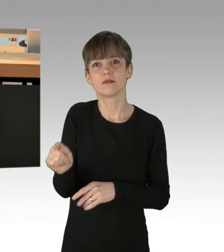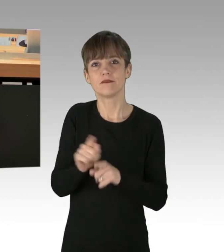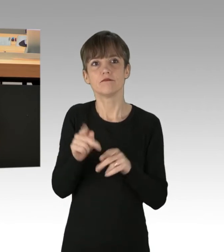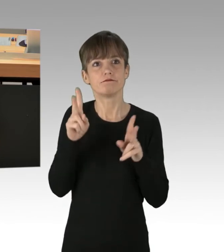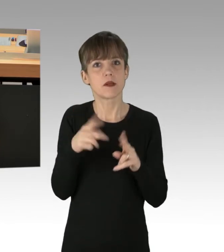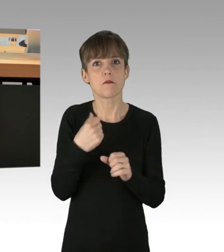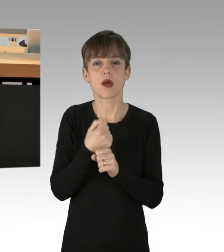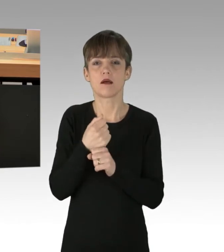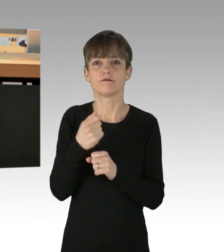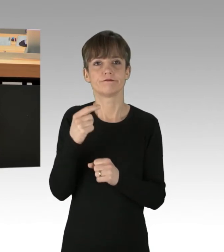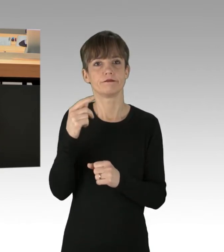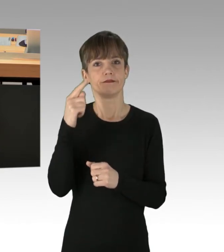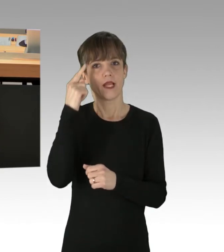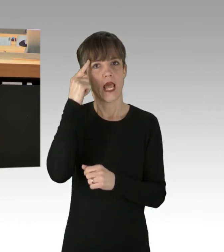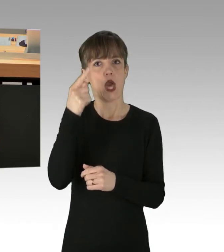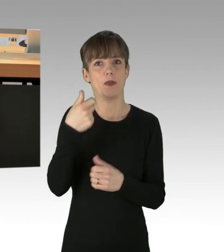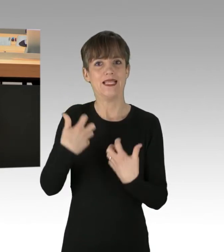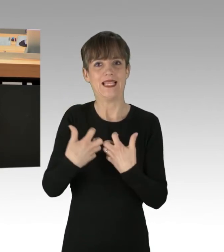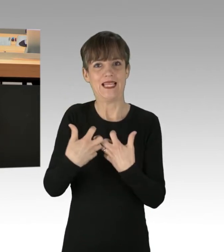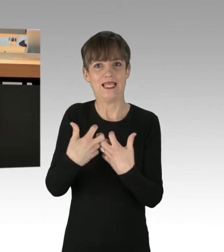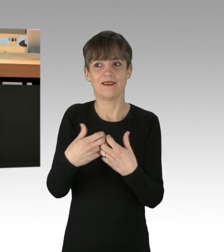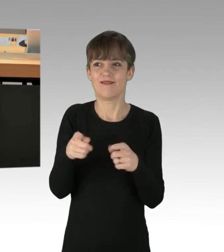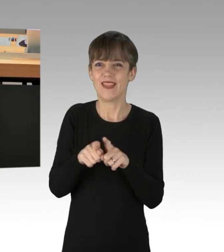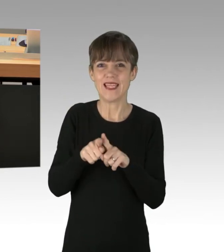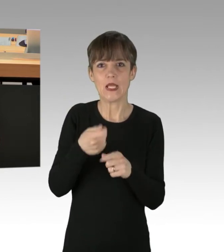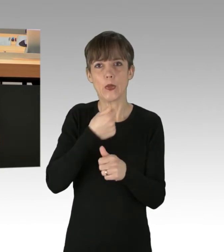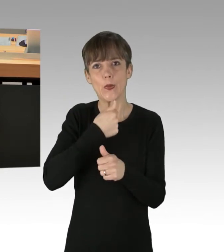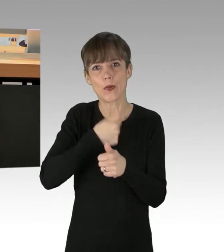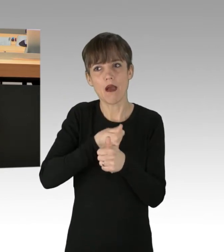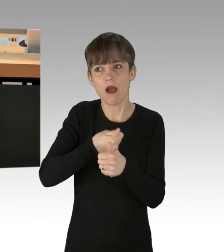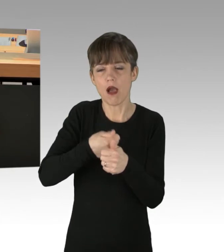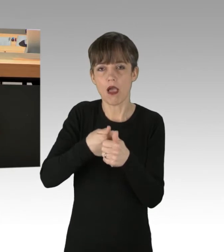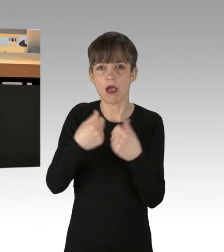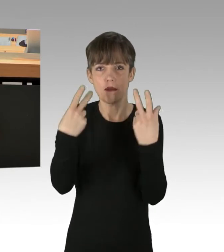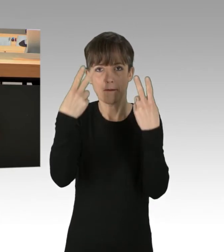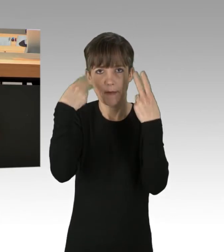Es sind ihre verblendeten Jünger auf den Straßen, diese glauben tatsächlich, dass die Welt untergeht